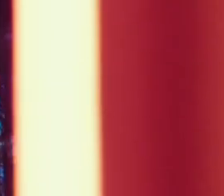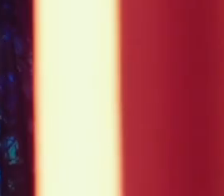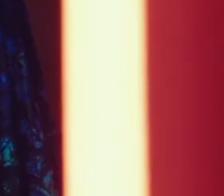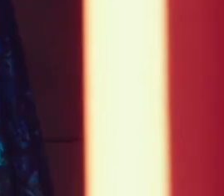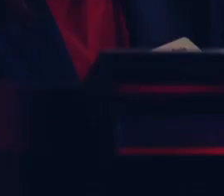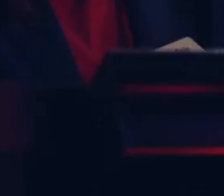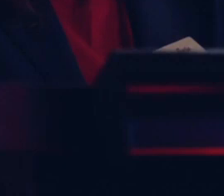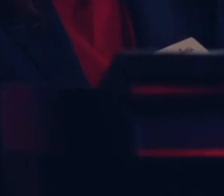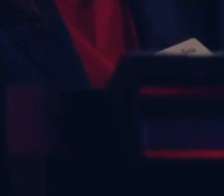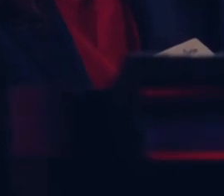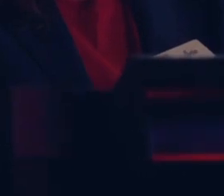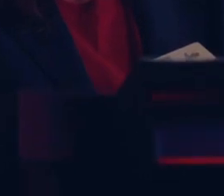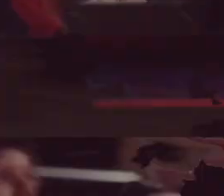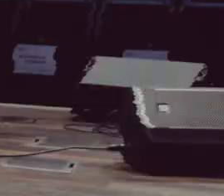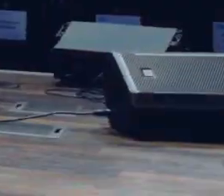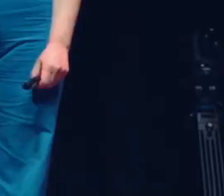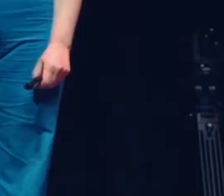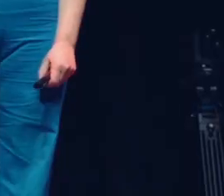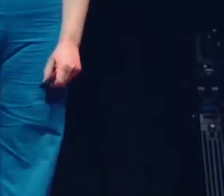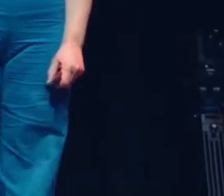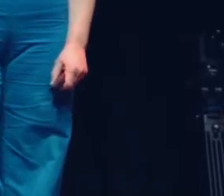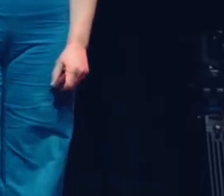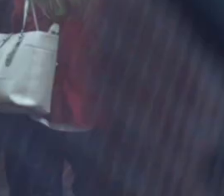[Muzyka]